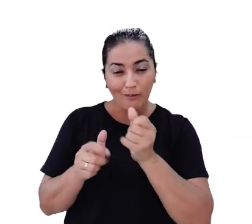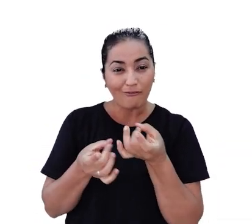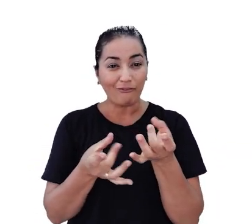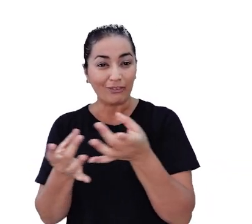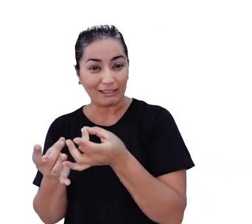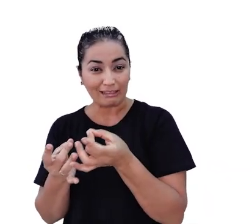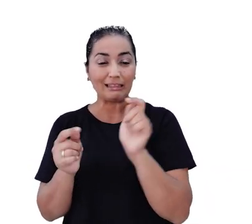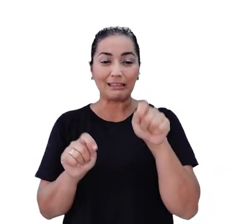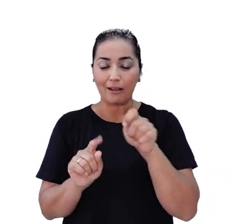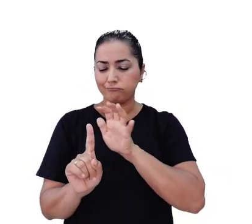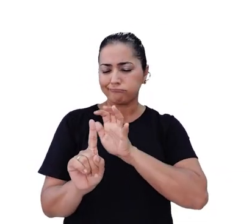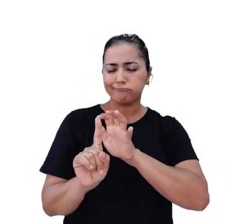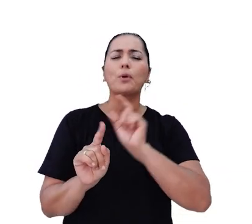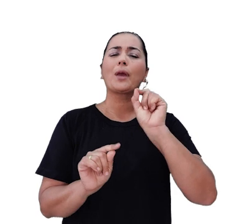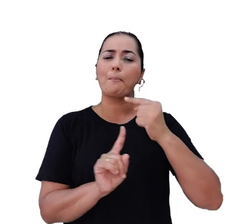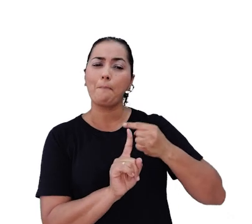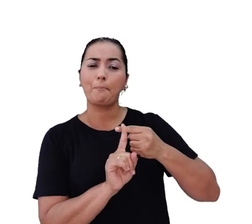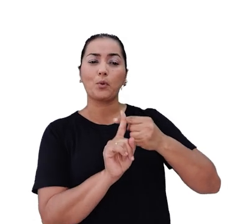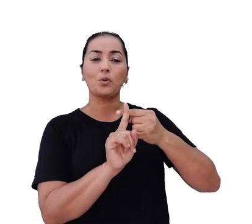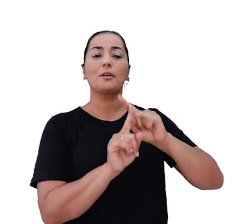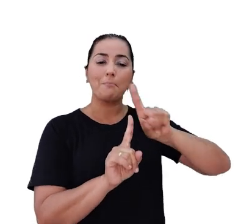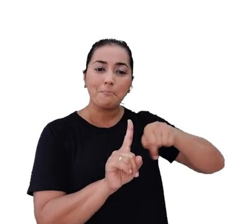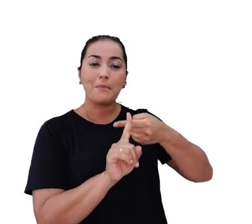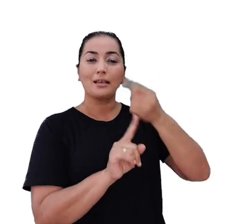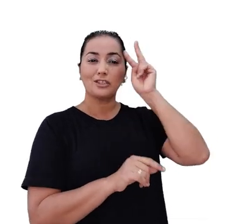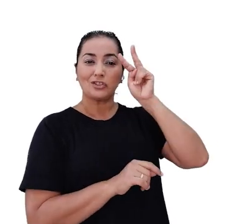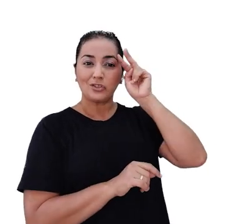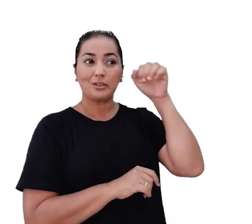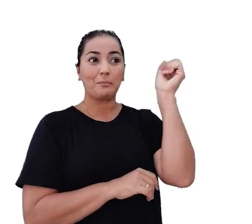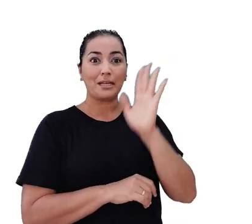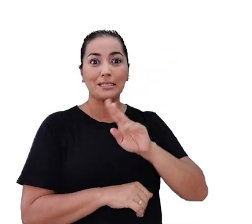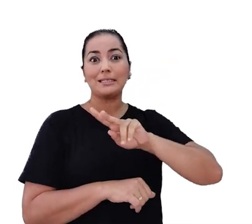queremos impactar, positivamente, cada vez mais histórias no Brasil e no mundo!